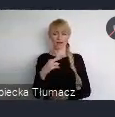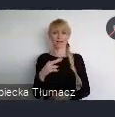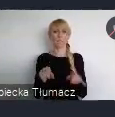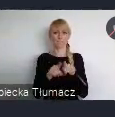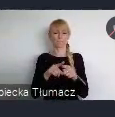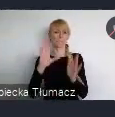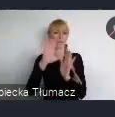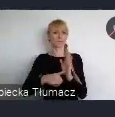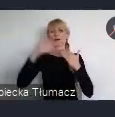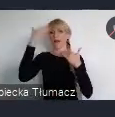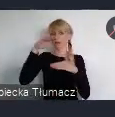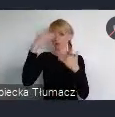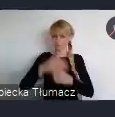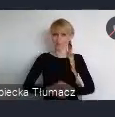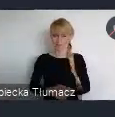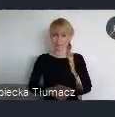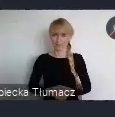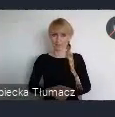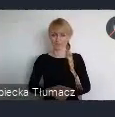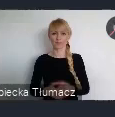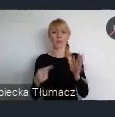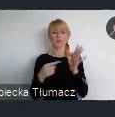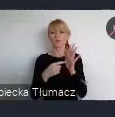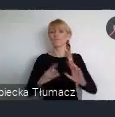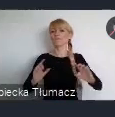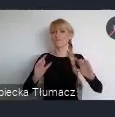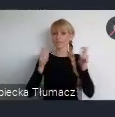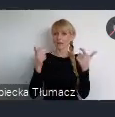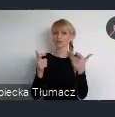To wydarzenie jak Państwo zapewne wiecie, jest najważniejszym